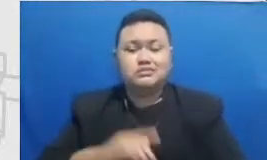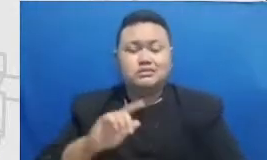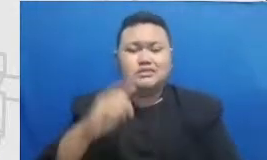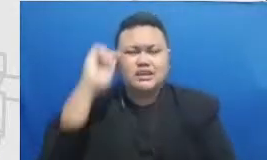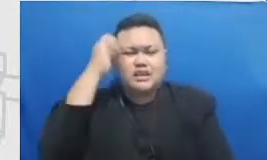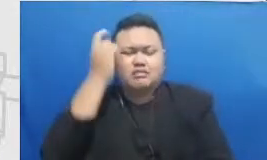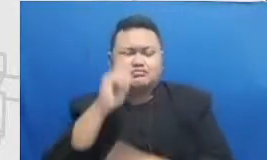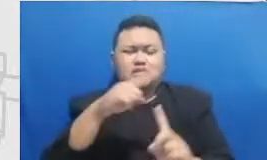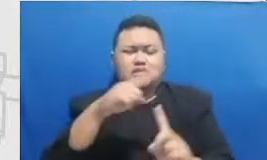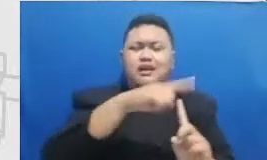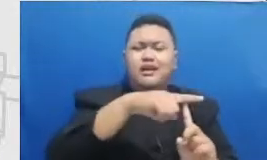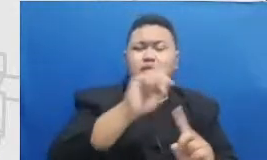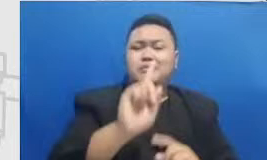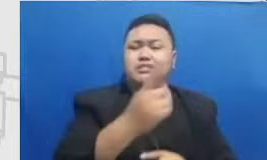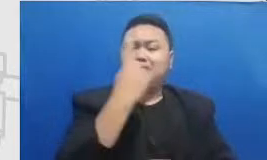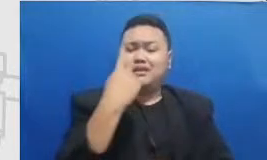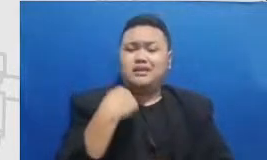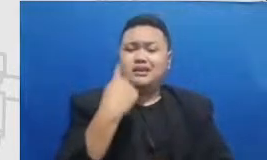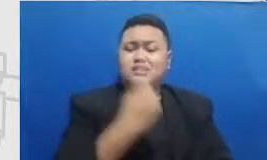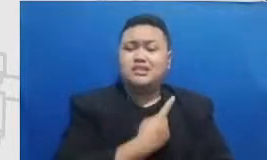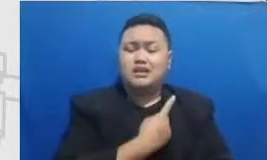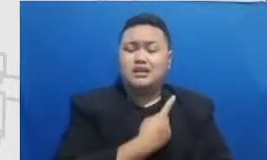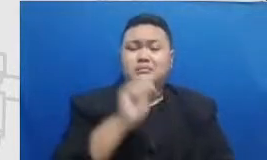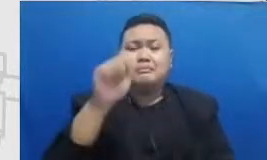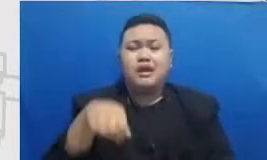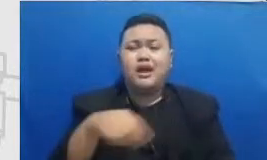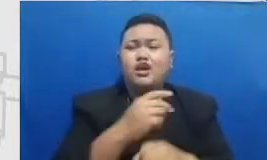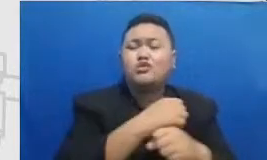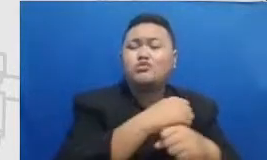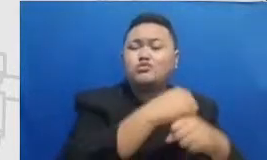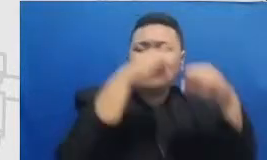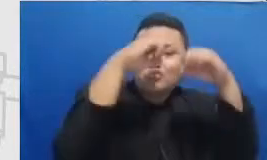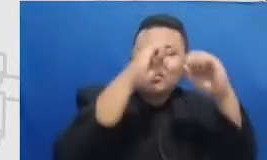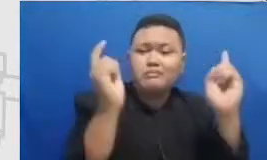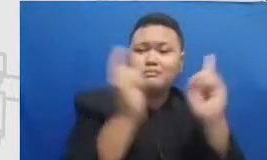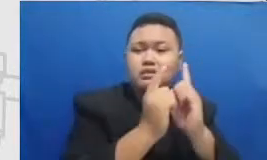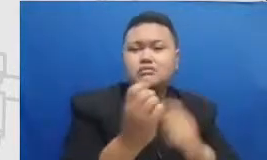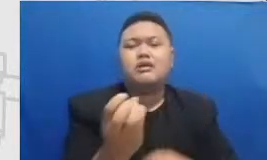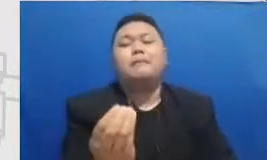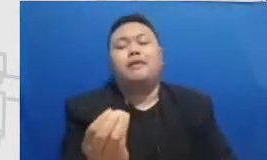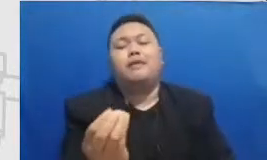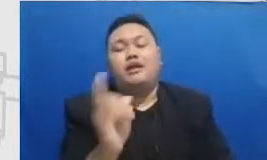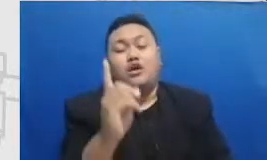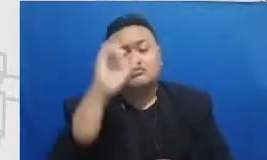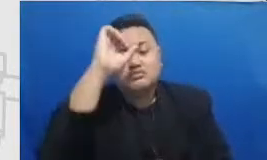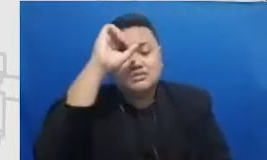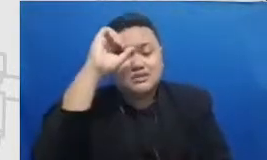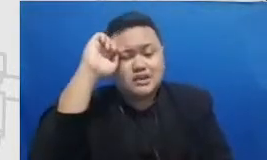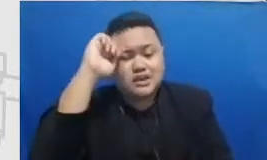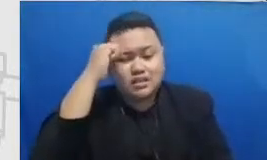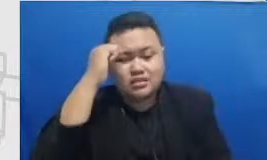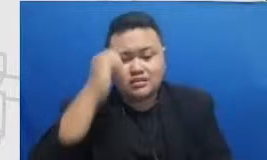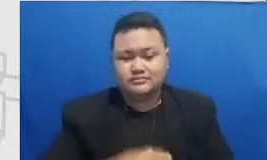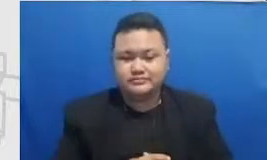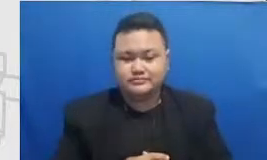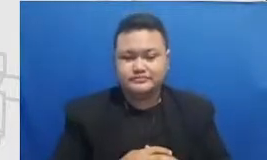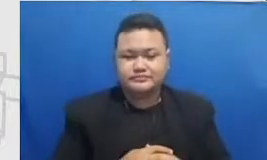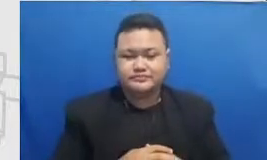Google Maps tangga l pertama hari pertama dimana kita er pembelajaran menggunakan teknologi